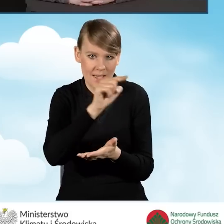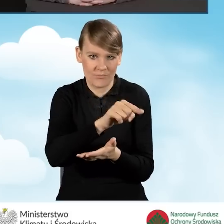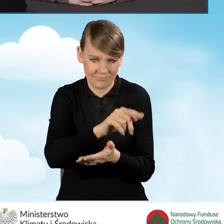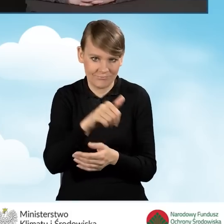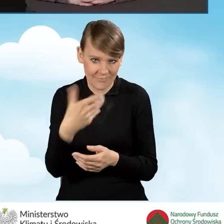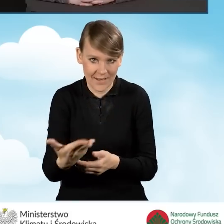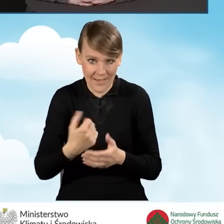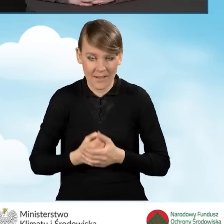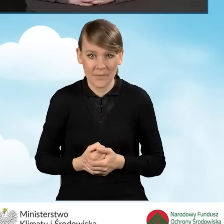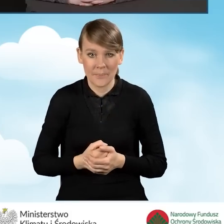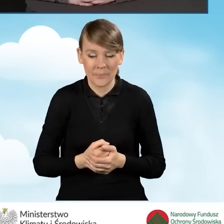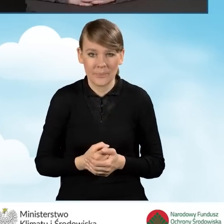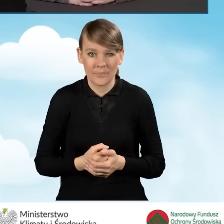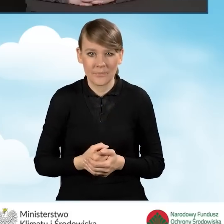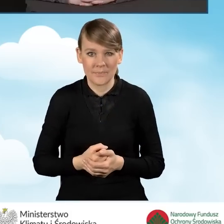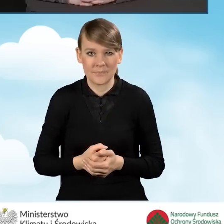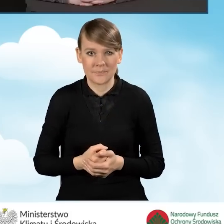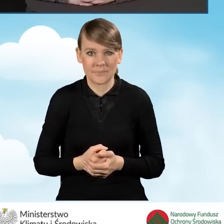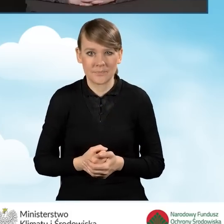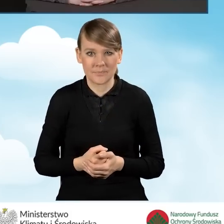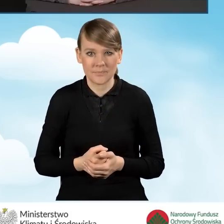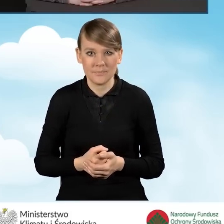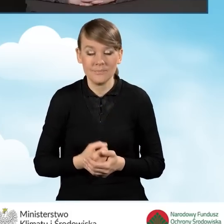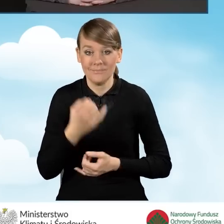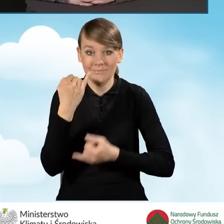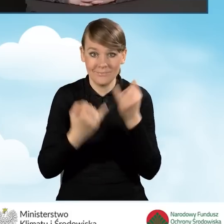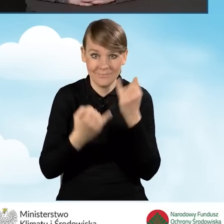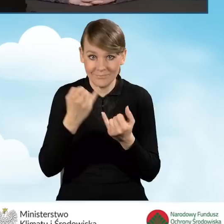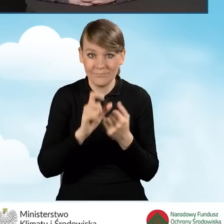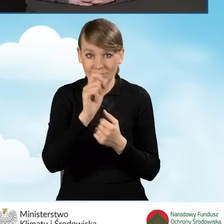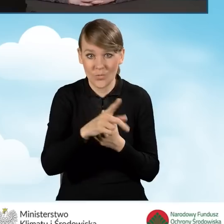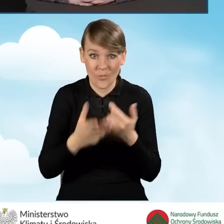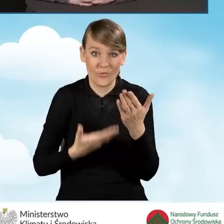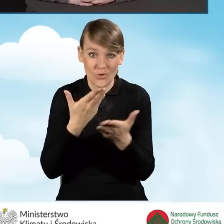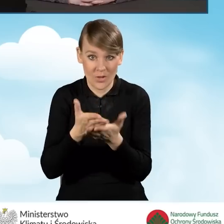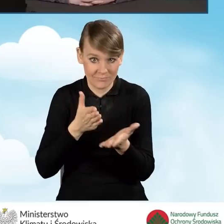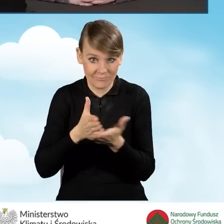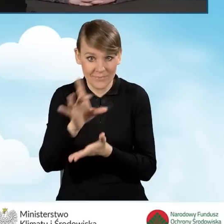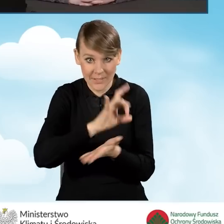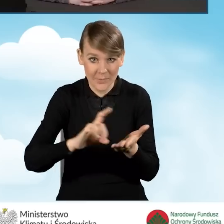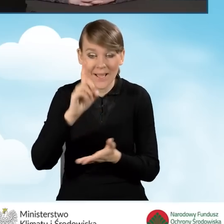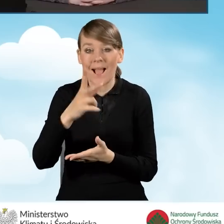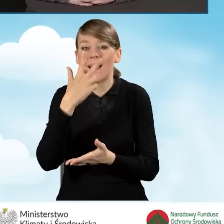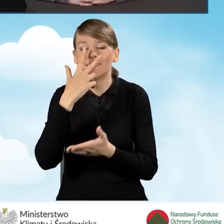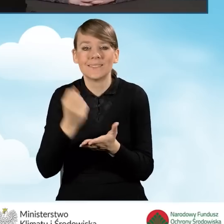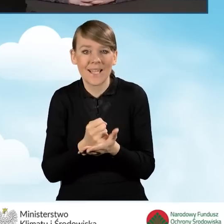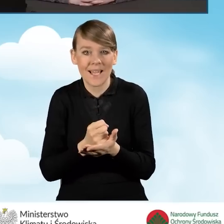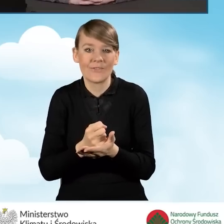Jeżeli mamy wniosek złożony za pośrednictwem gminy, ale zaświadczenie było wydane przez inną gminę,